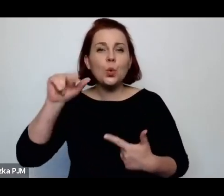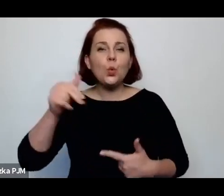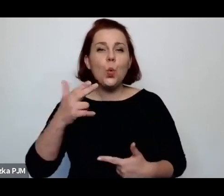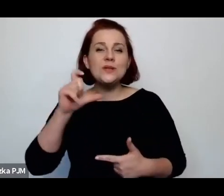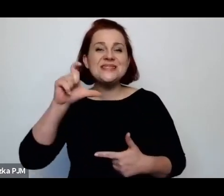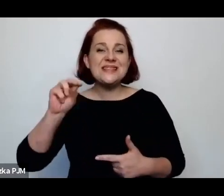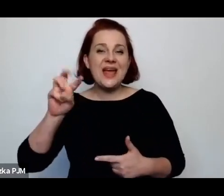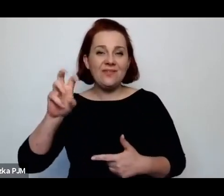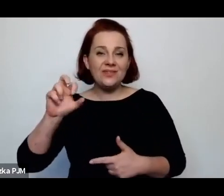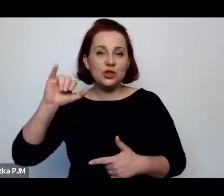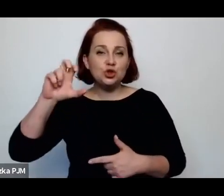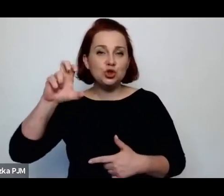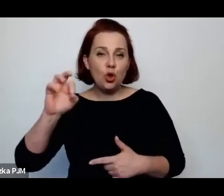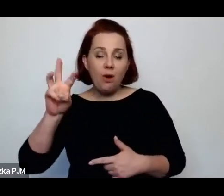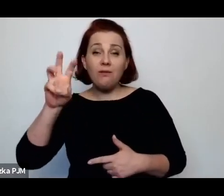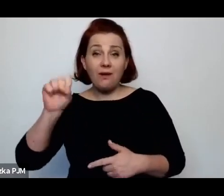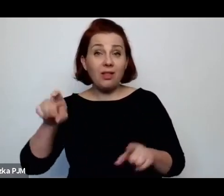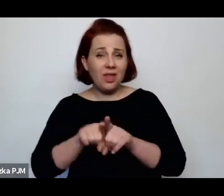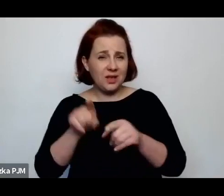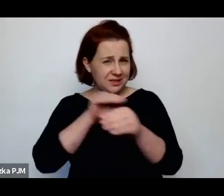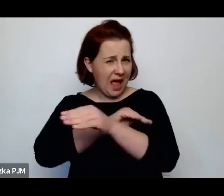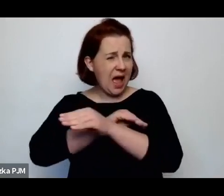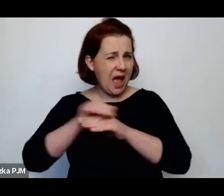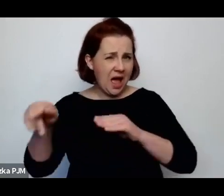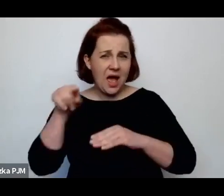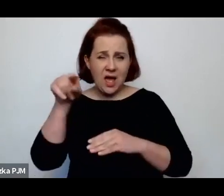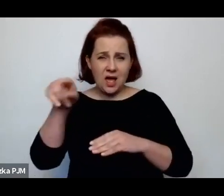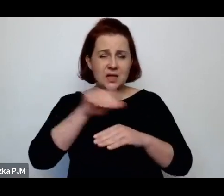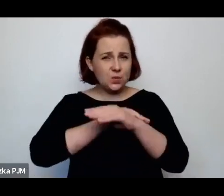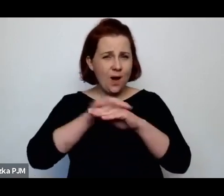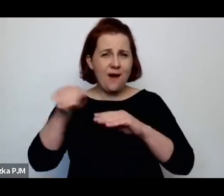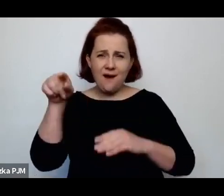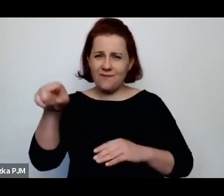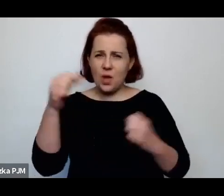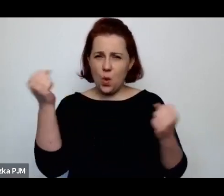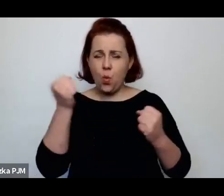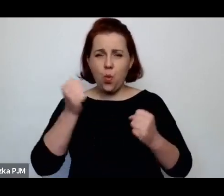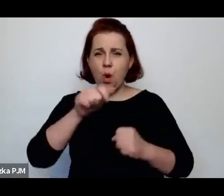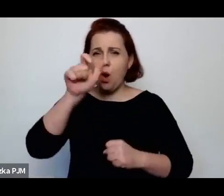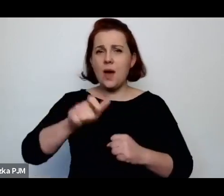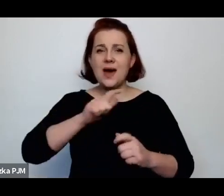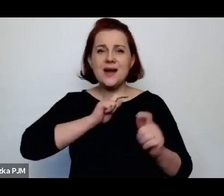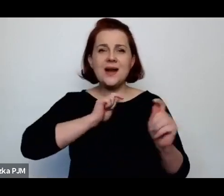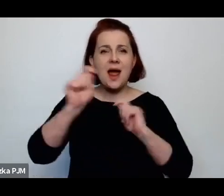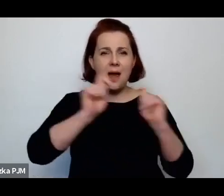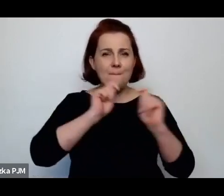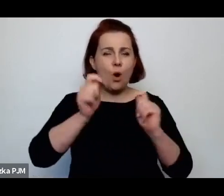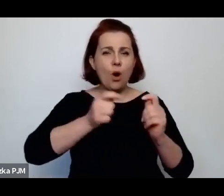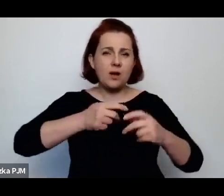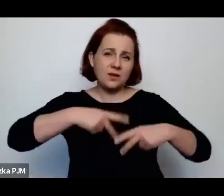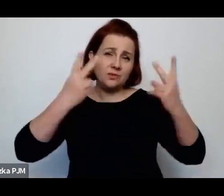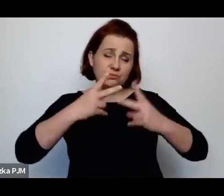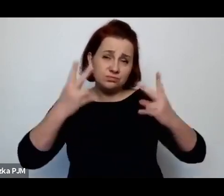również słynna, chyba jedna z najsłynniejszych reporterek międzywojennych – Wanda Melcer